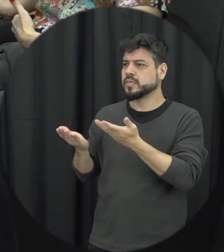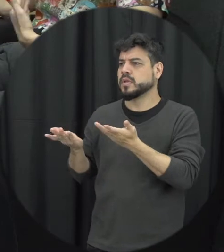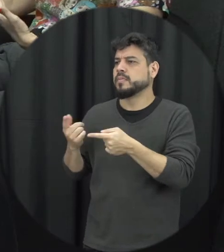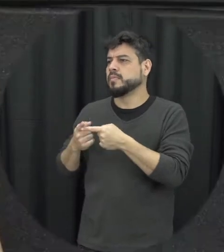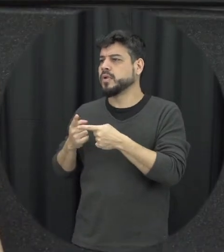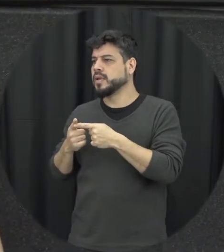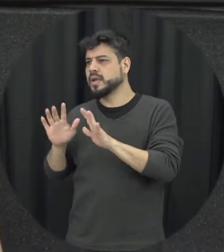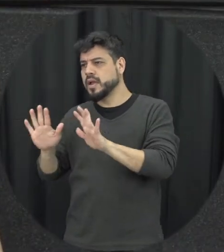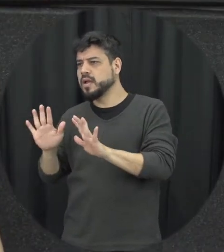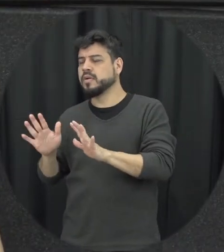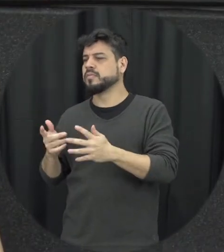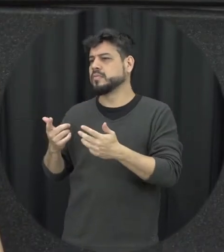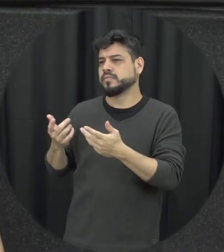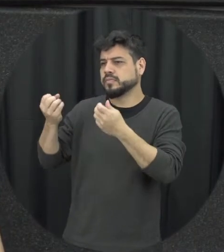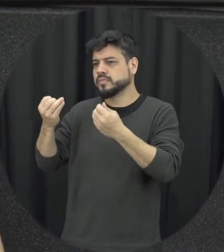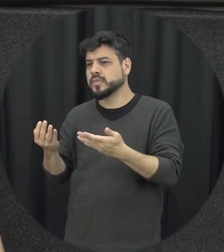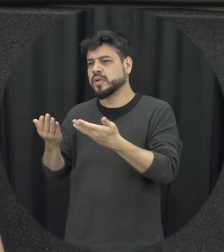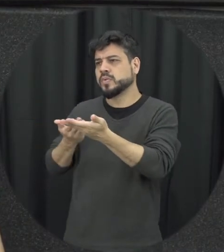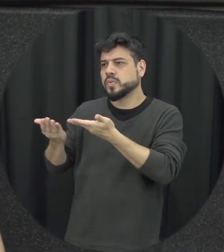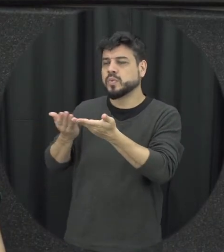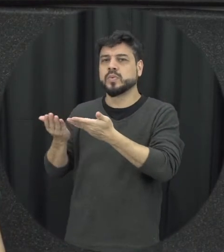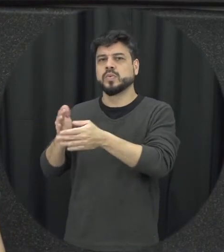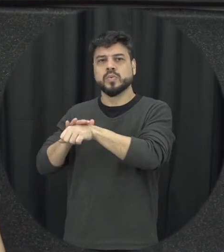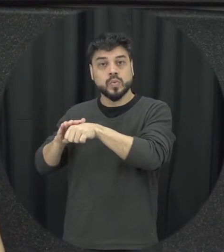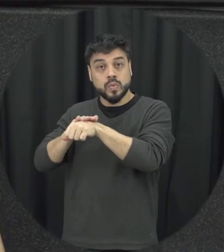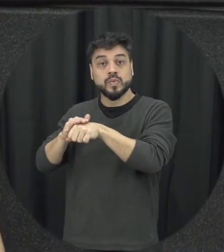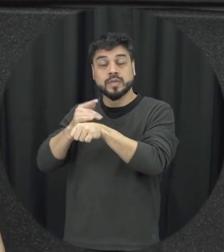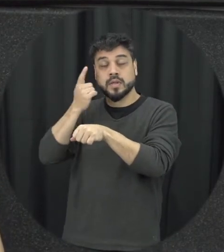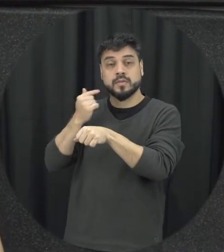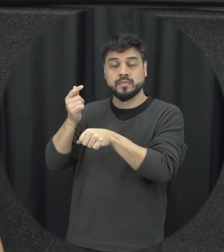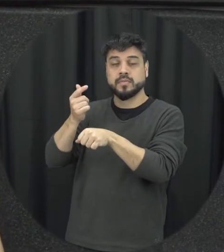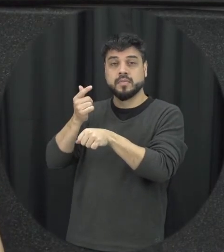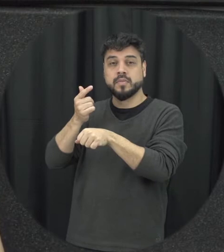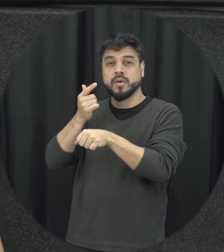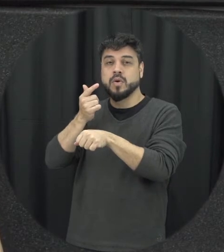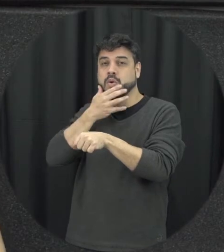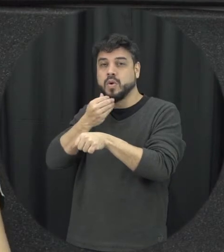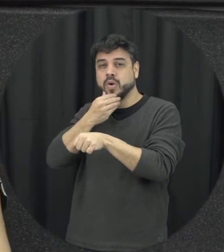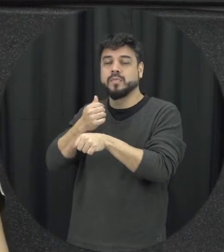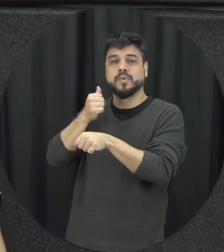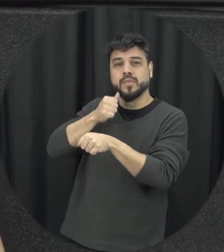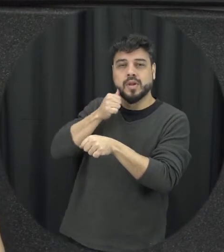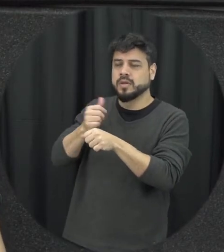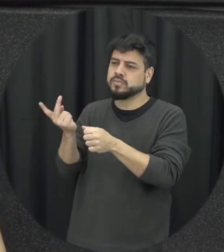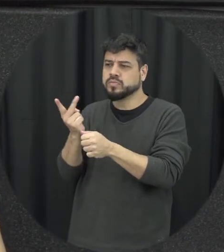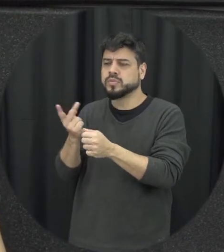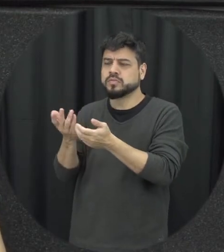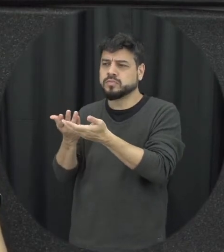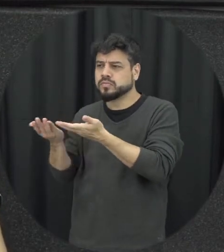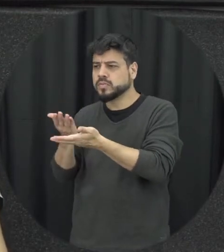enfim ver alguma maneira de ajudar aquelas pessoas a entender o que tá se passando ali com elas e